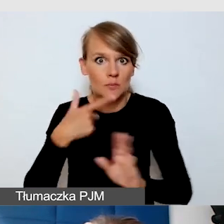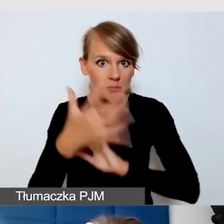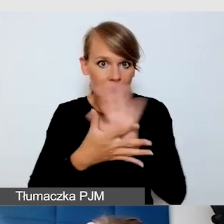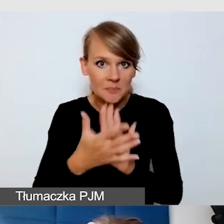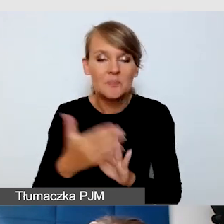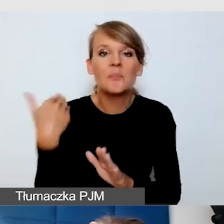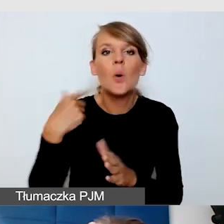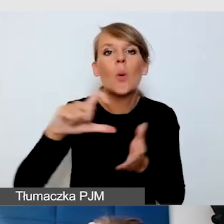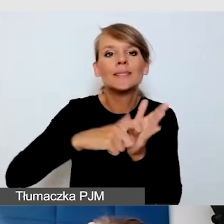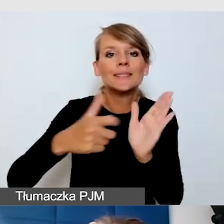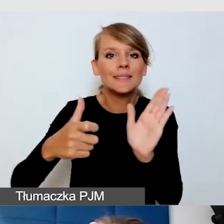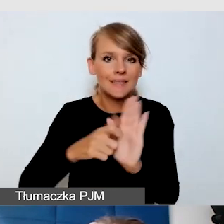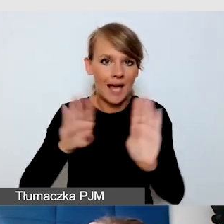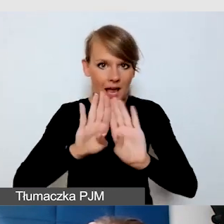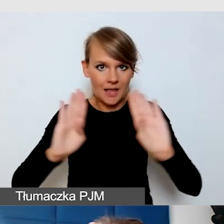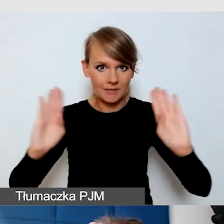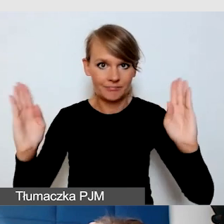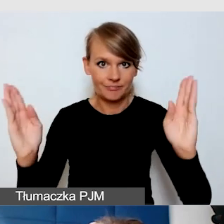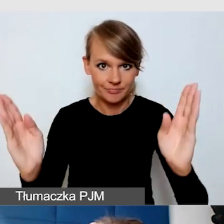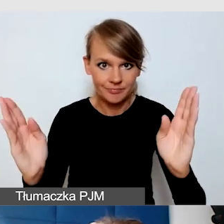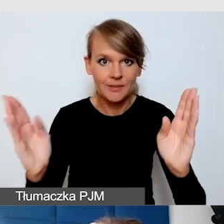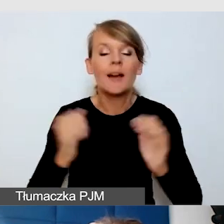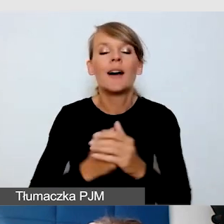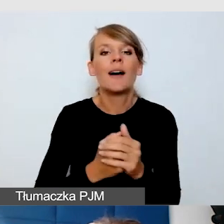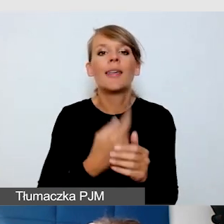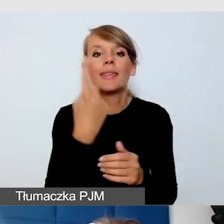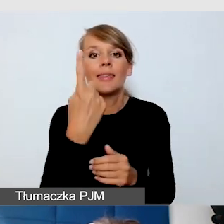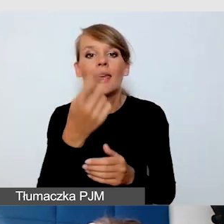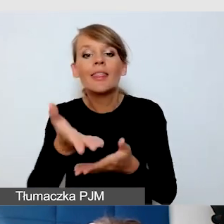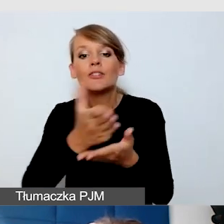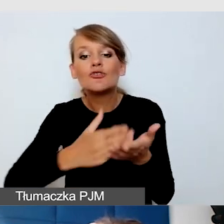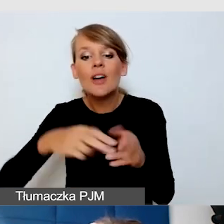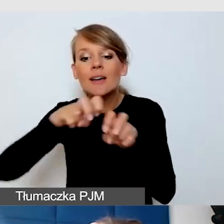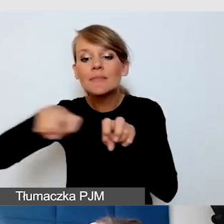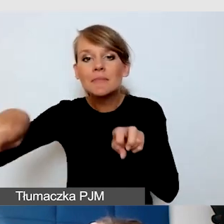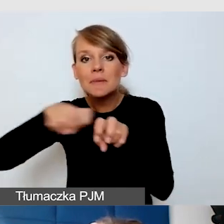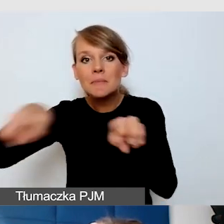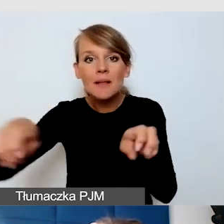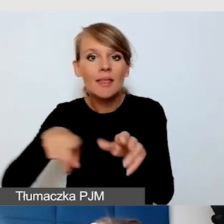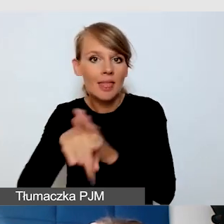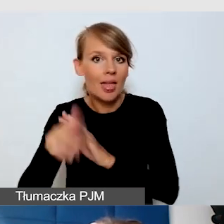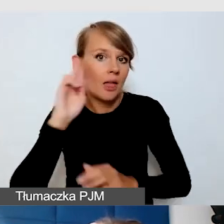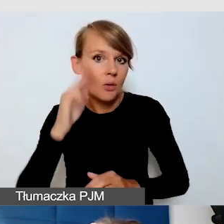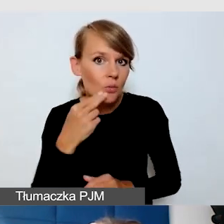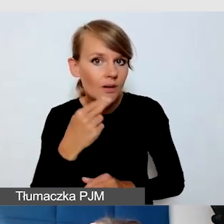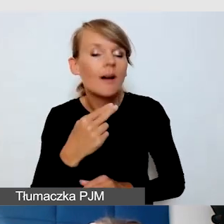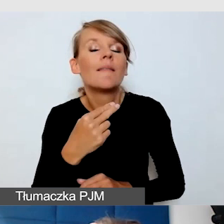był jeden sektor, w którym wiadomo było, że mogą Głusi siadać. To była bardzo wygodna sytuacja.